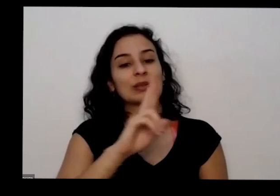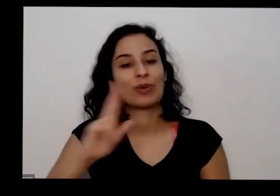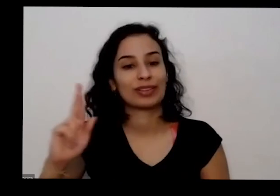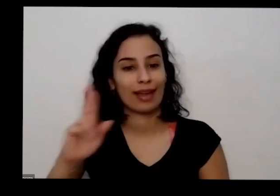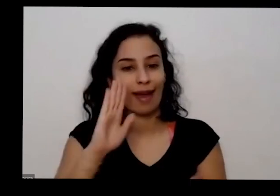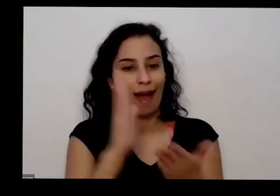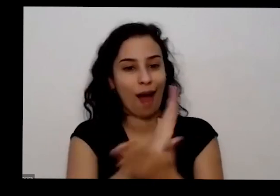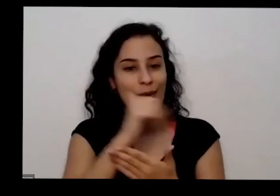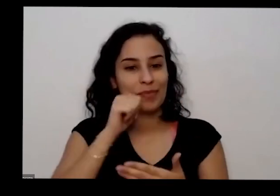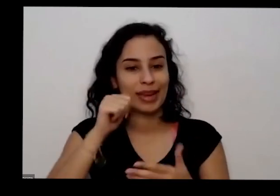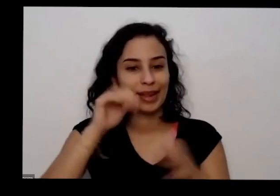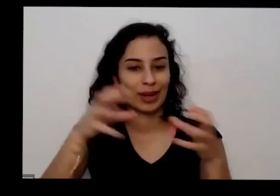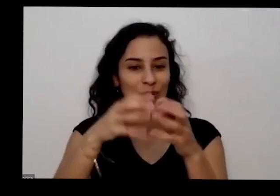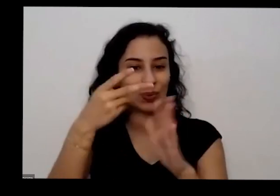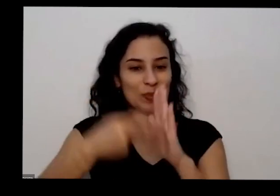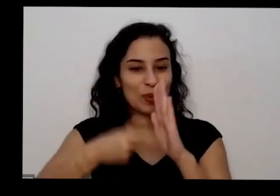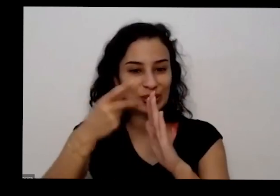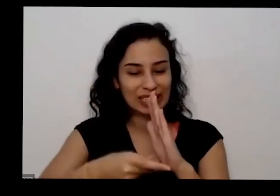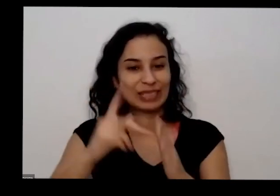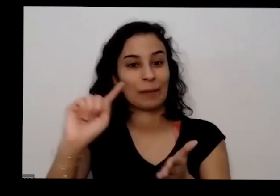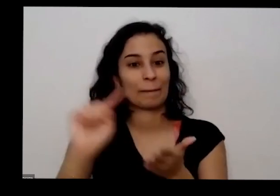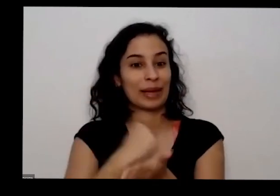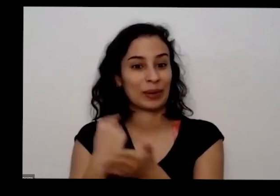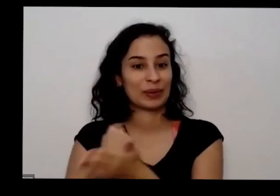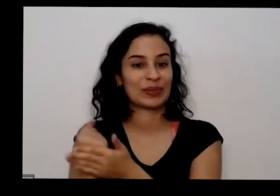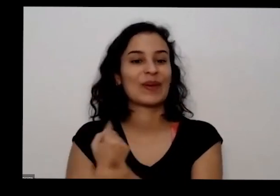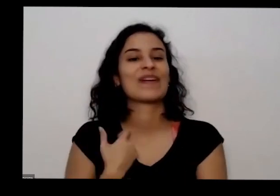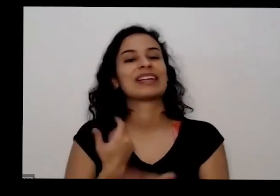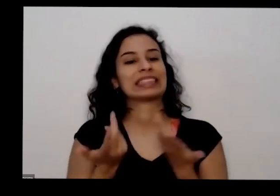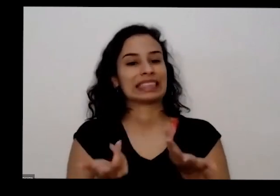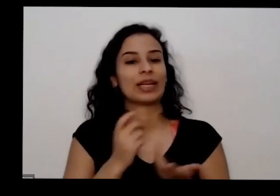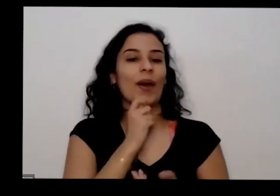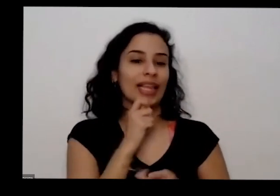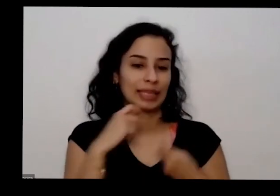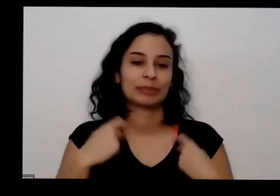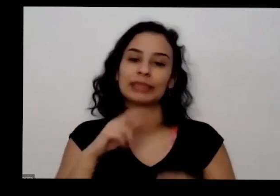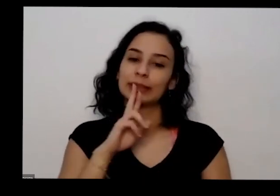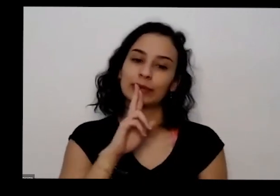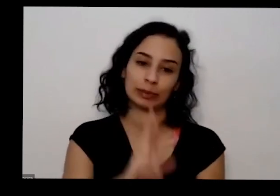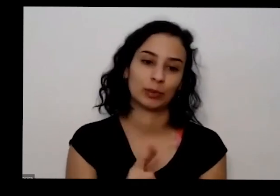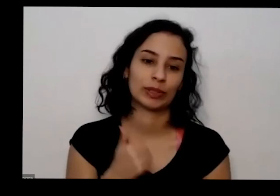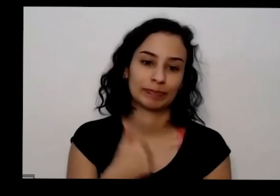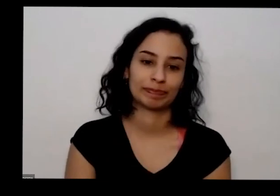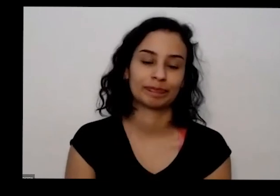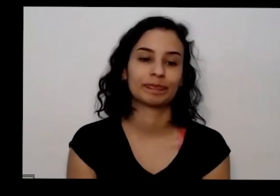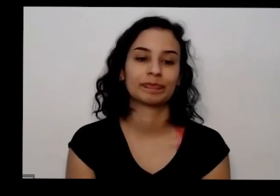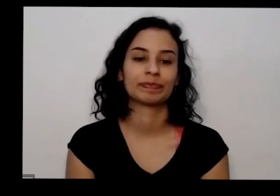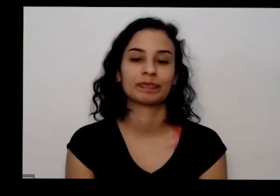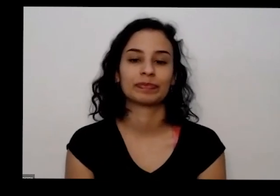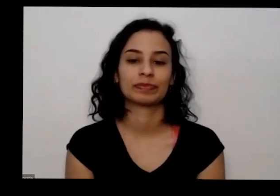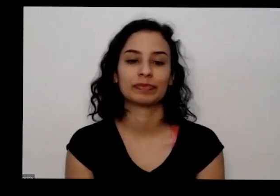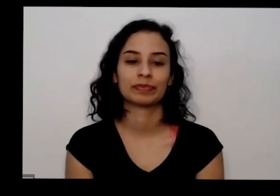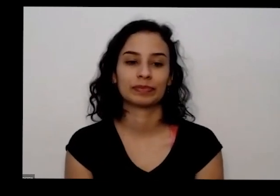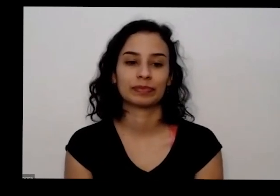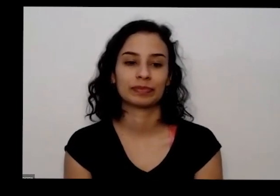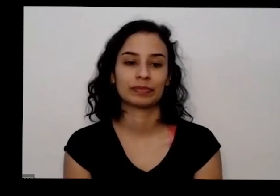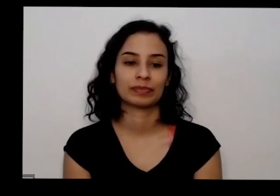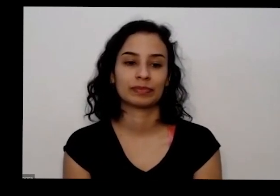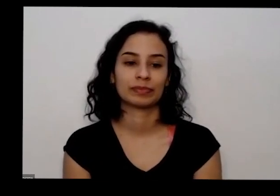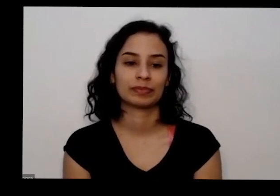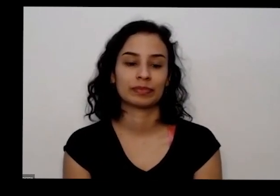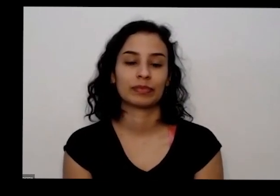outro dia negócio eu lembrei hoje é mas eu vou responder vocês sempre assim eu tô atento ao